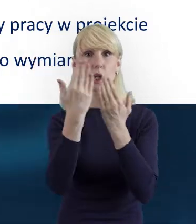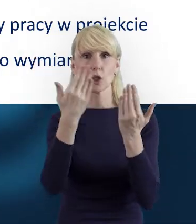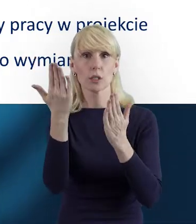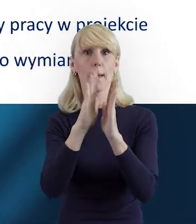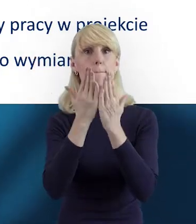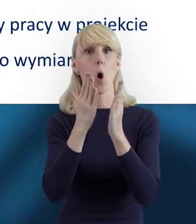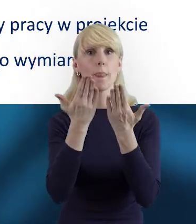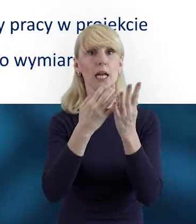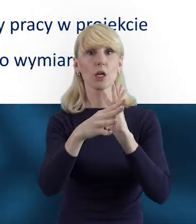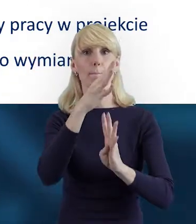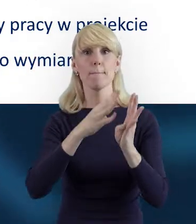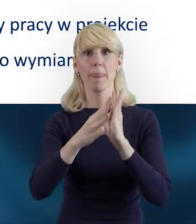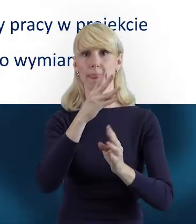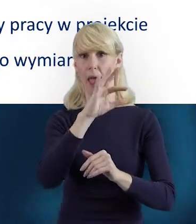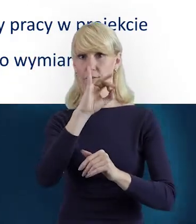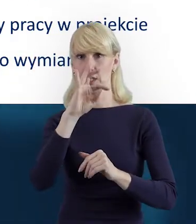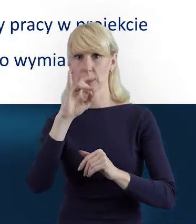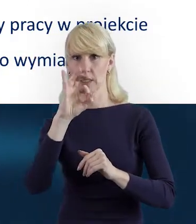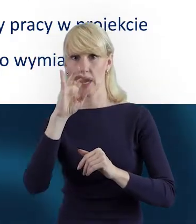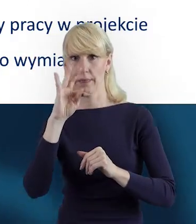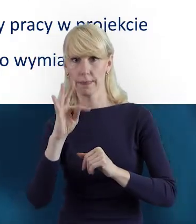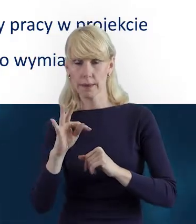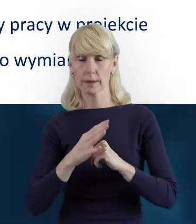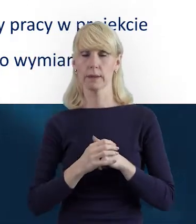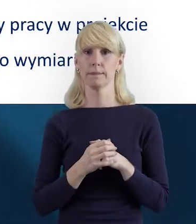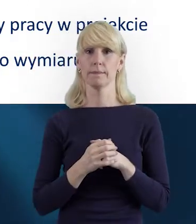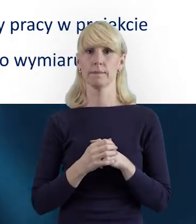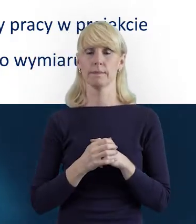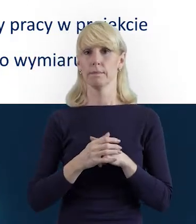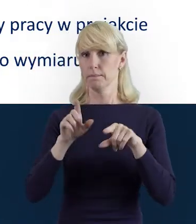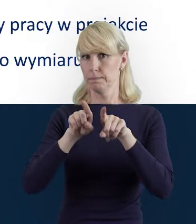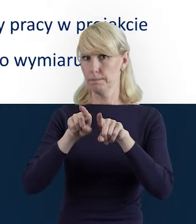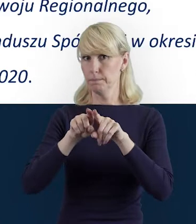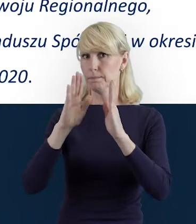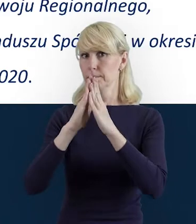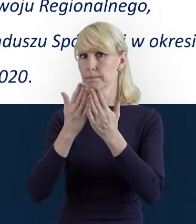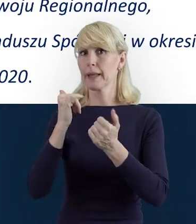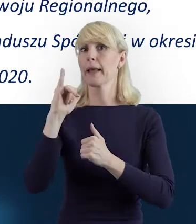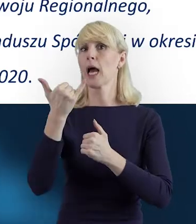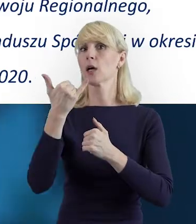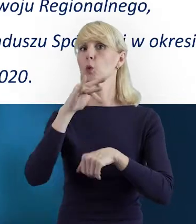jak również przewodnik "Jak skutecznie rozliczyć projekt?"